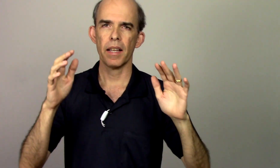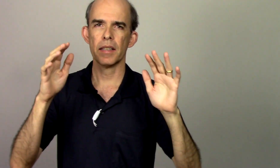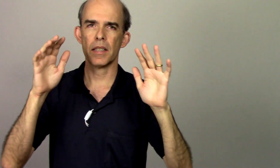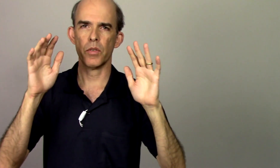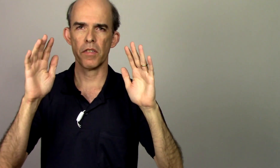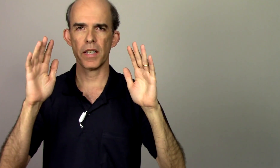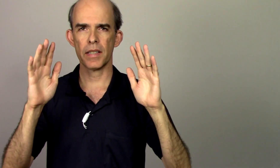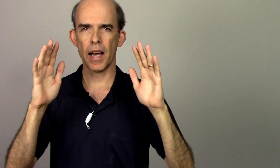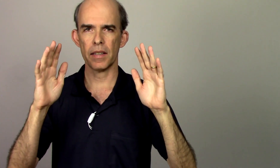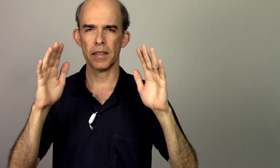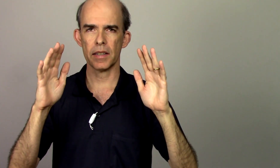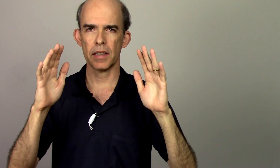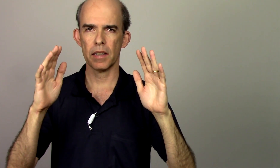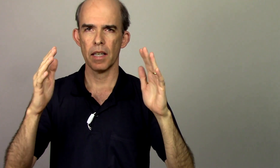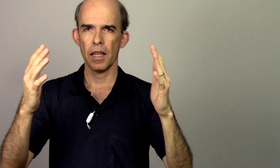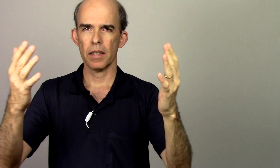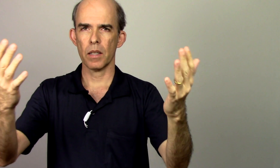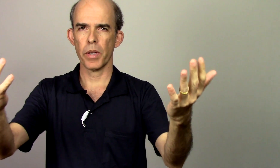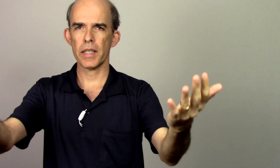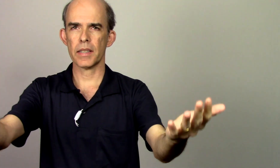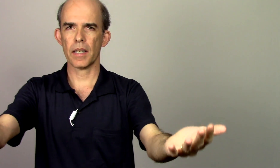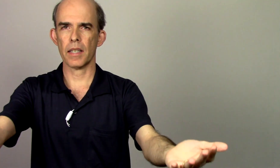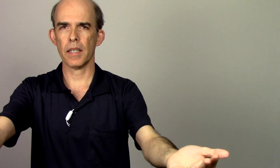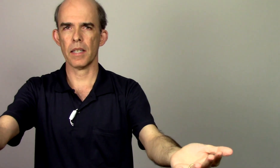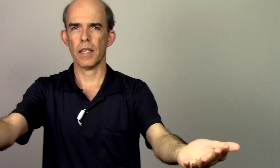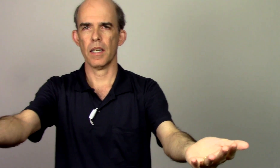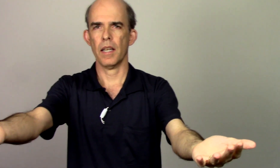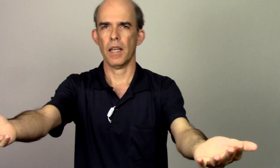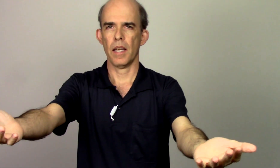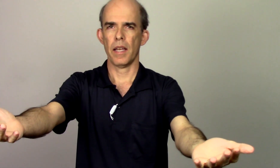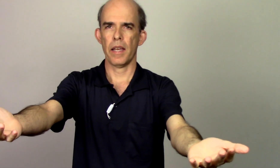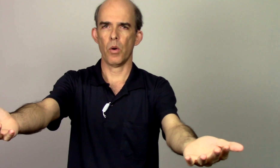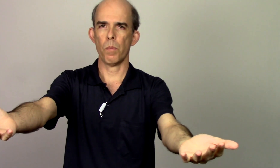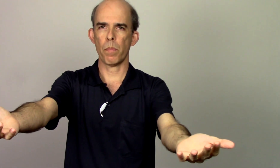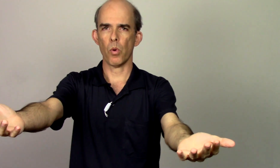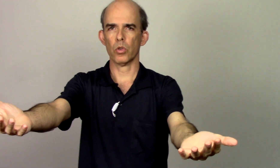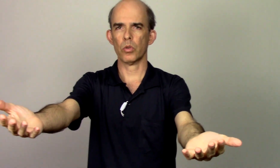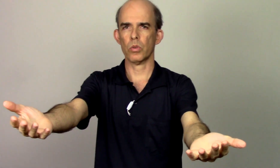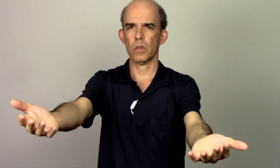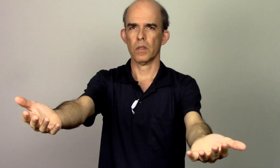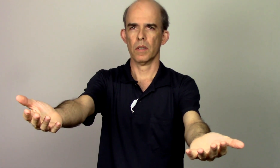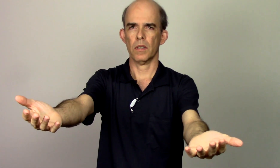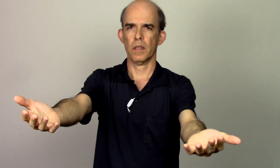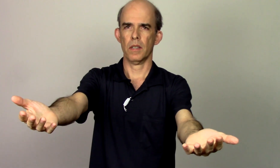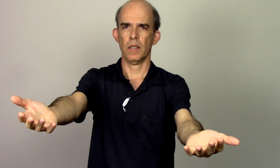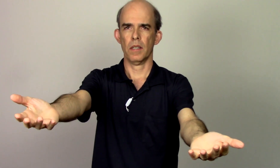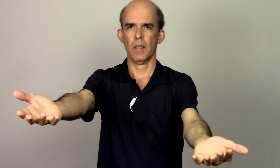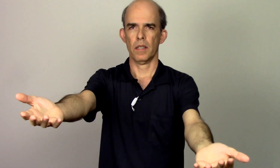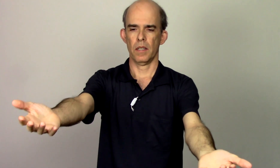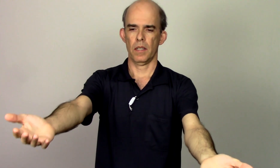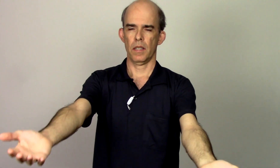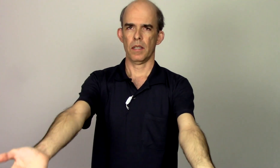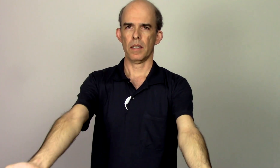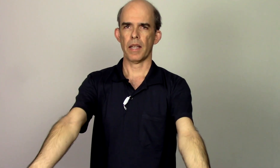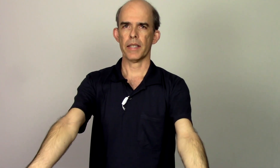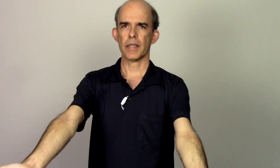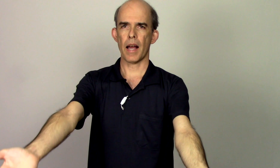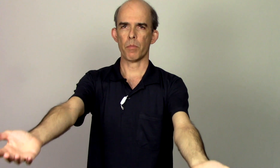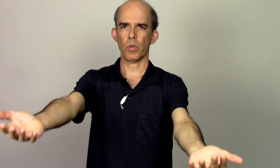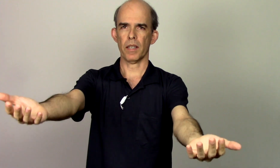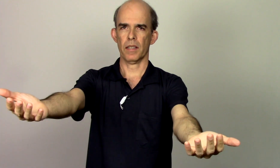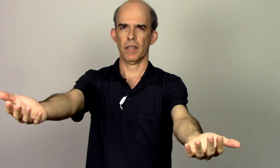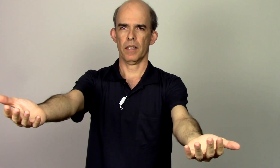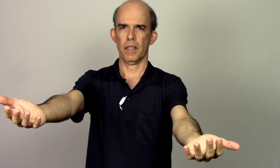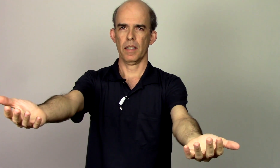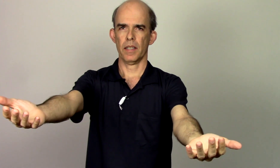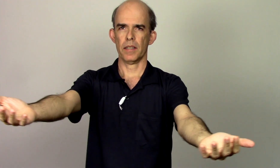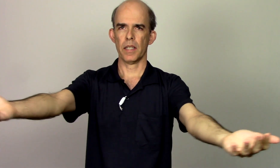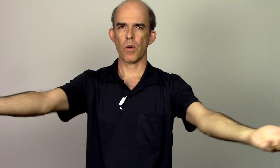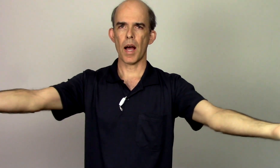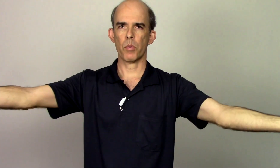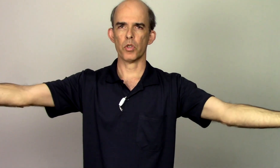elas são envesadas assim então esse aqui é o ponto da escápula se eu abro